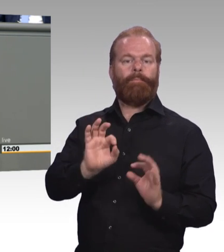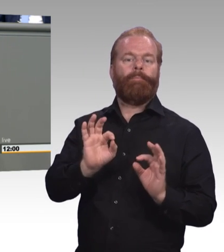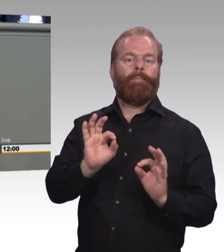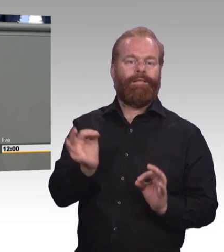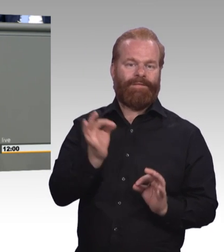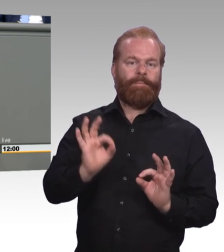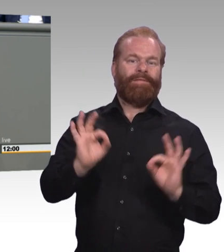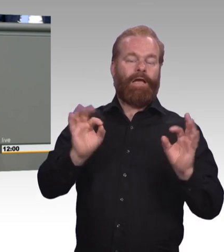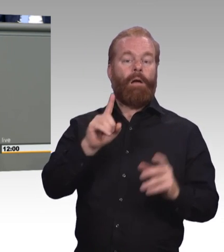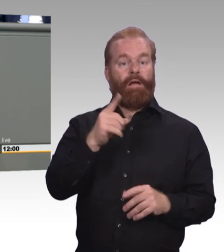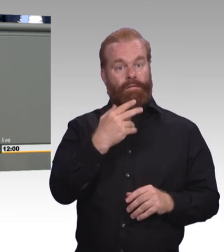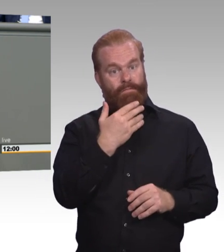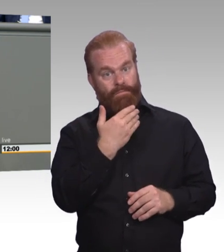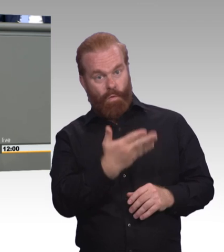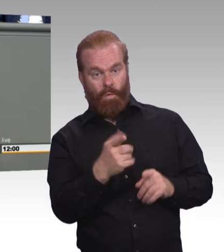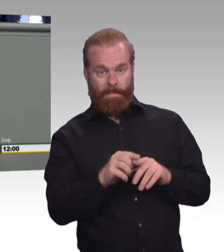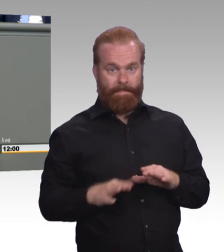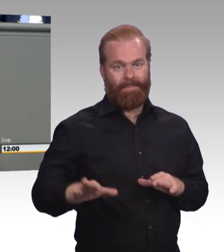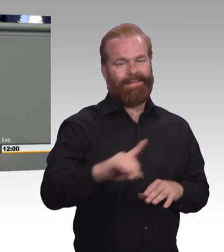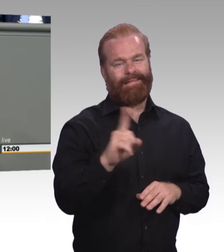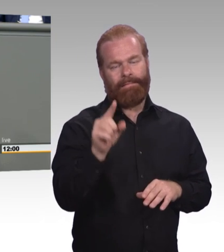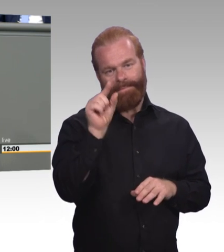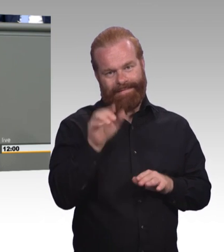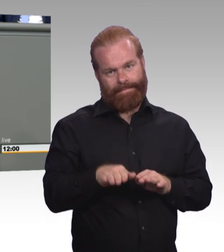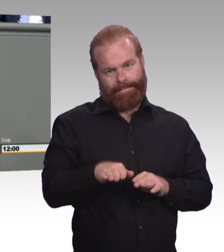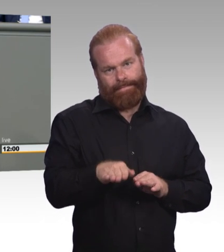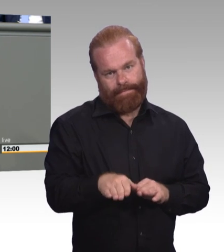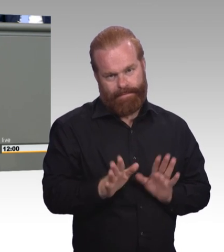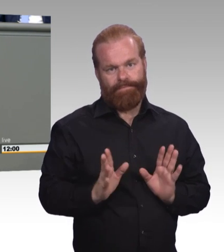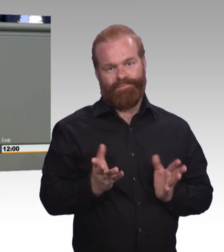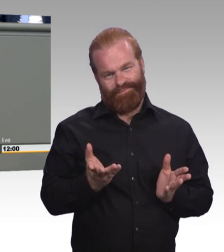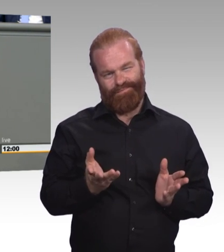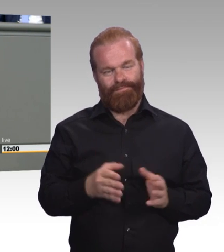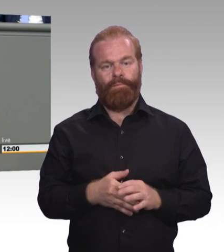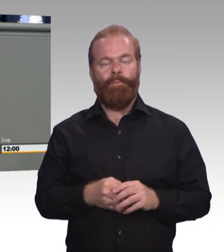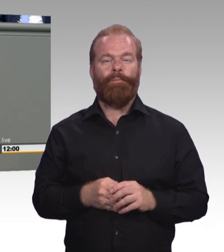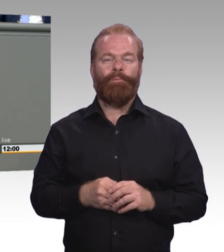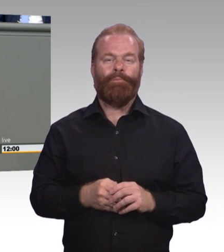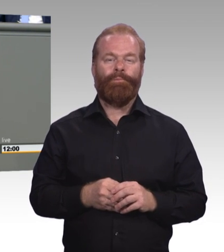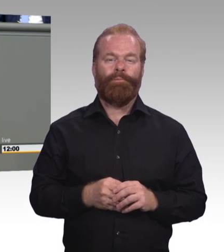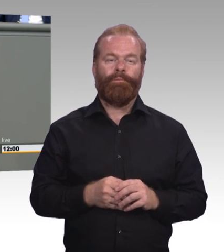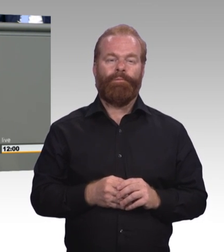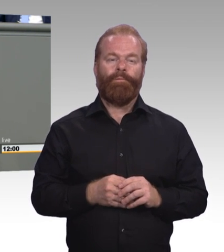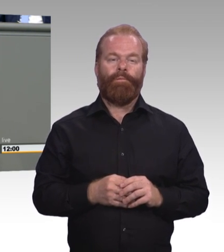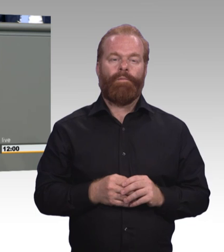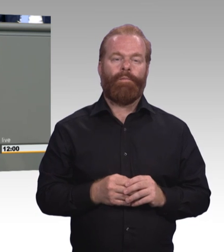aber meine Damen und Herren, das Brimborium, was hier veranstaltet wird, das ist echt fehl am Platz, es wird wahrscheinlich